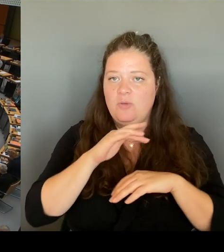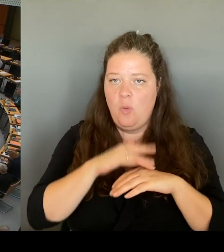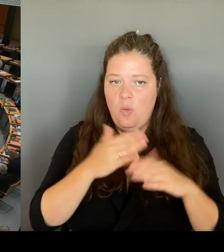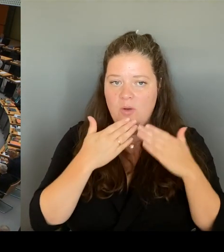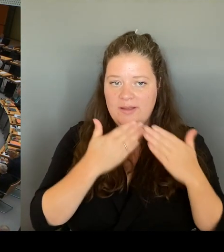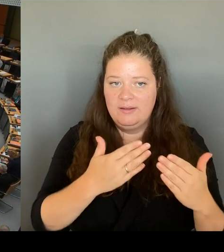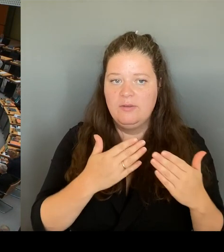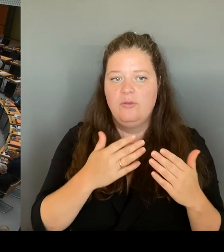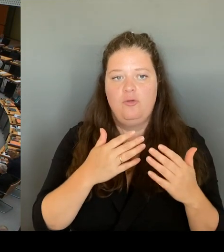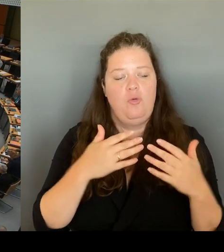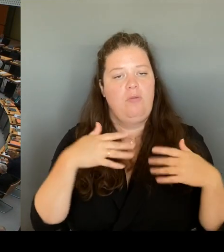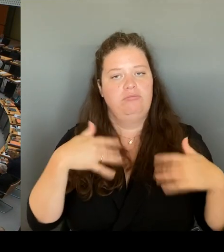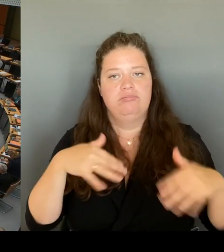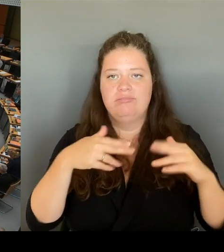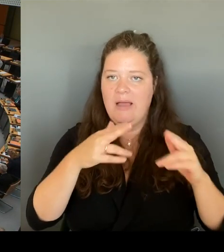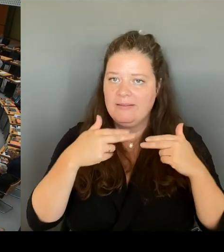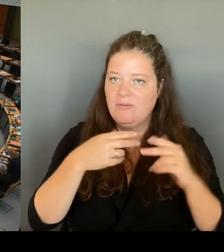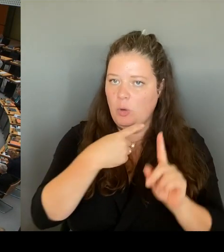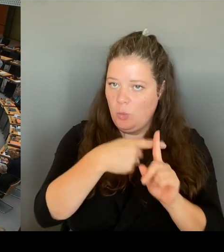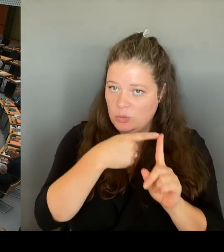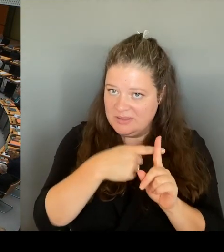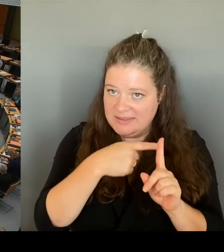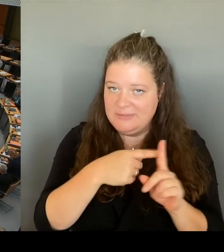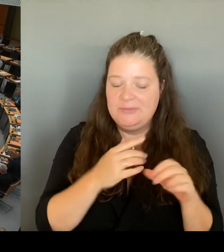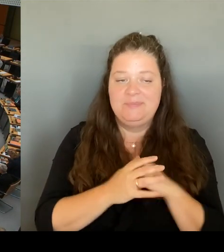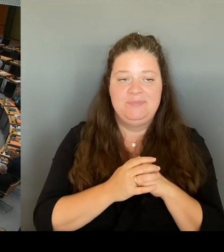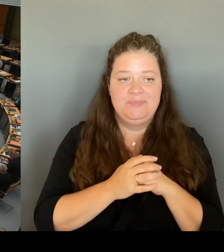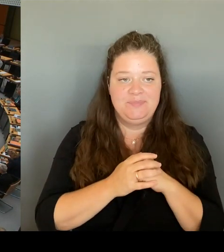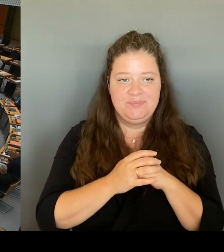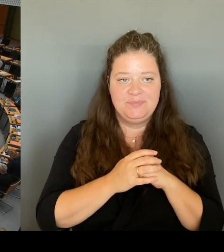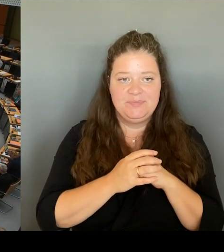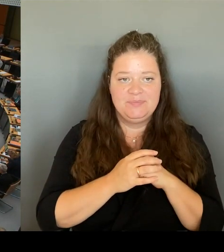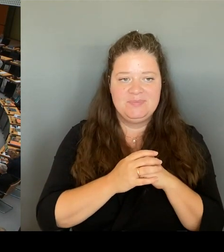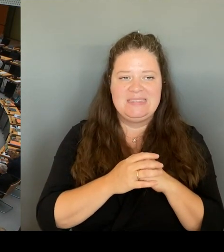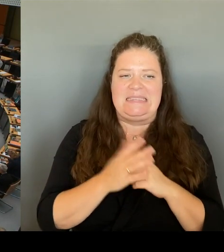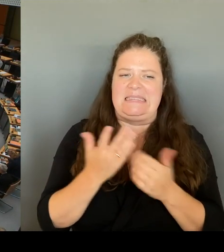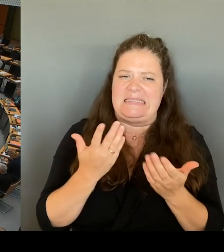Ich wollte deshalb fragen nochmal, Wir haben ja morgen die Sicherheitskonferenz.